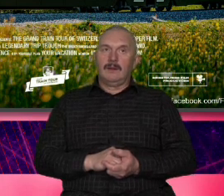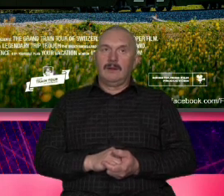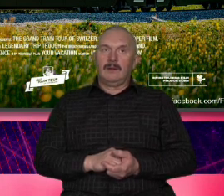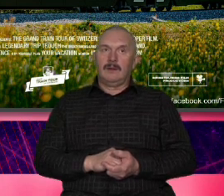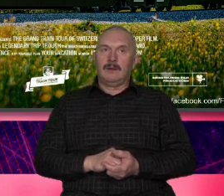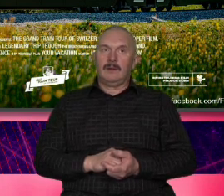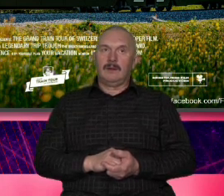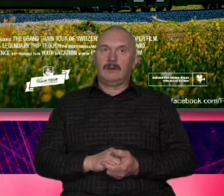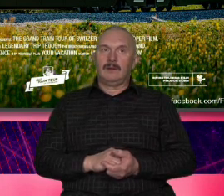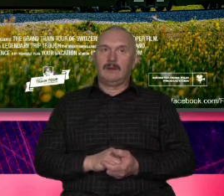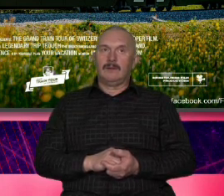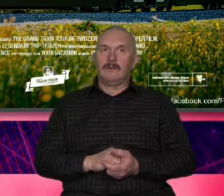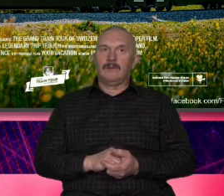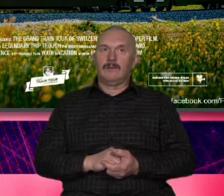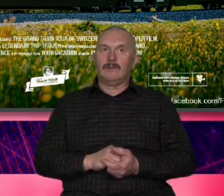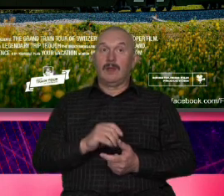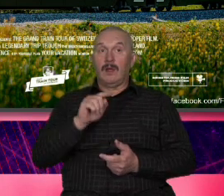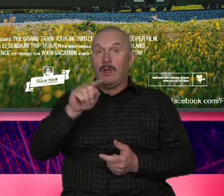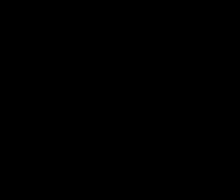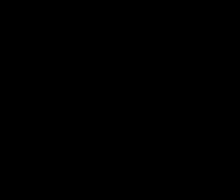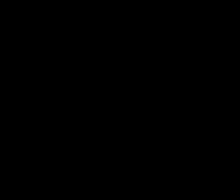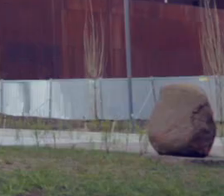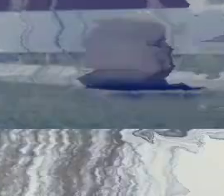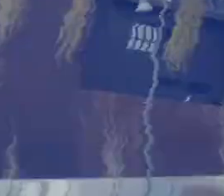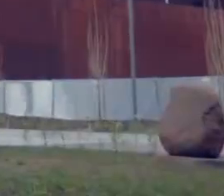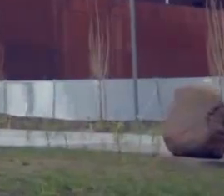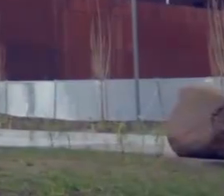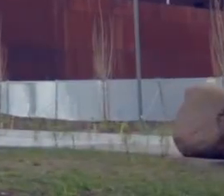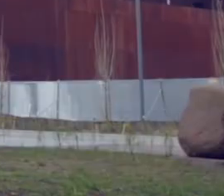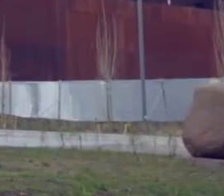któ No są trochę z innego